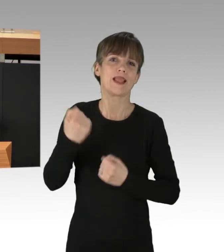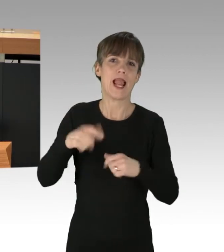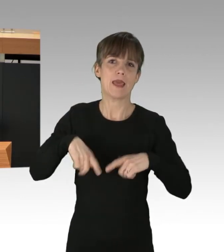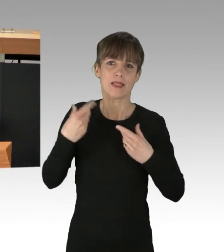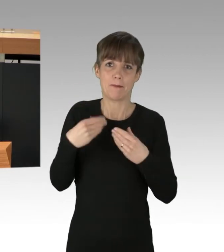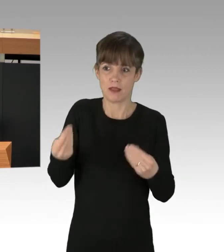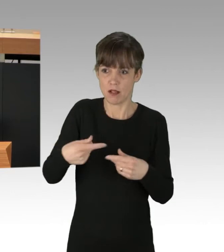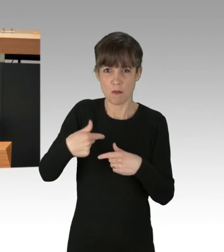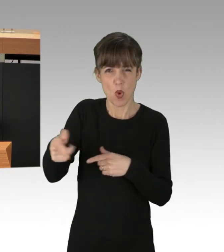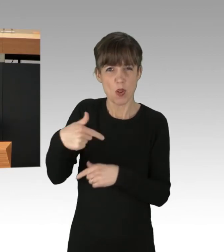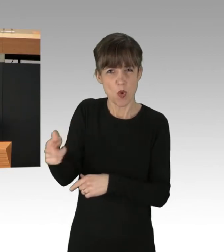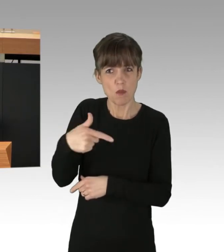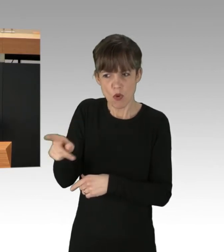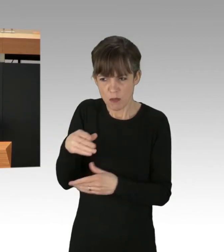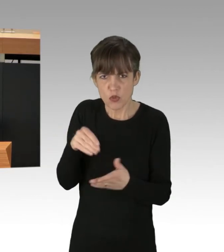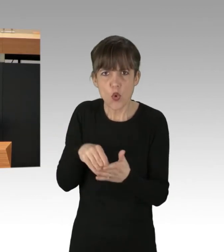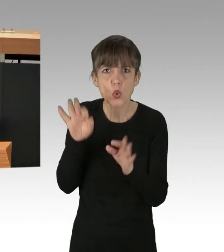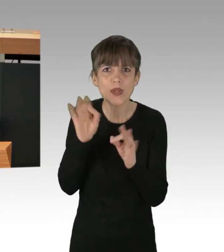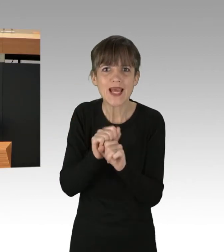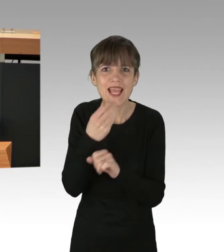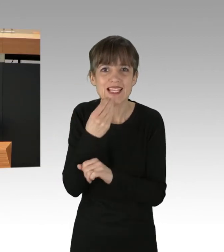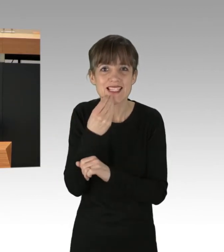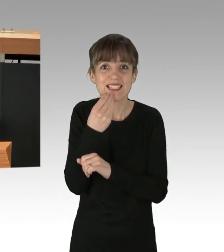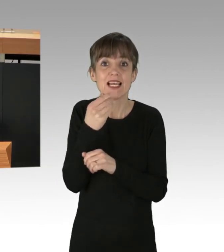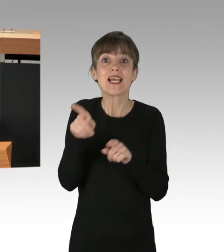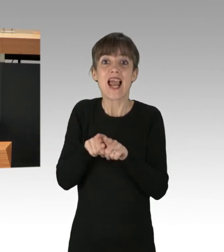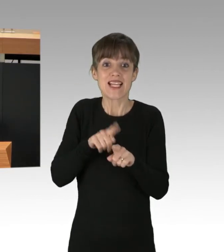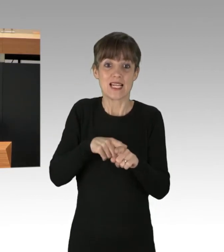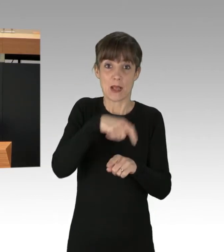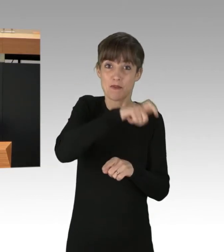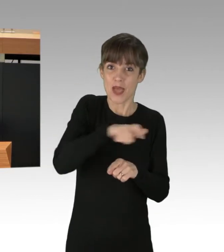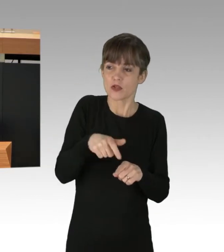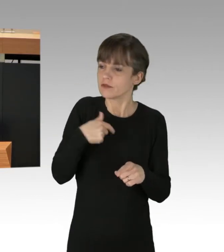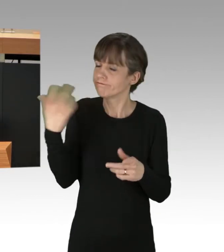Zeitgleich werden Menschen, die diese Lebensmittel retten und nutzen wollen, kriminalisiert.